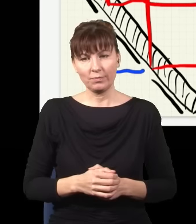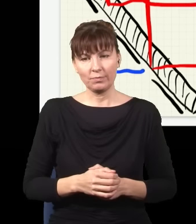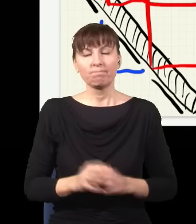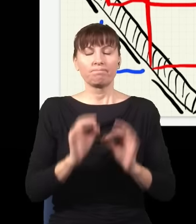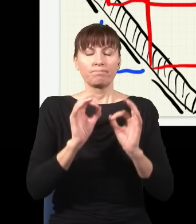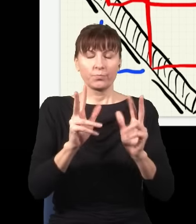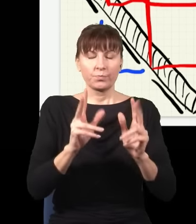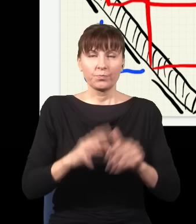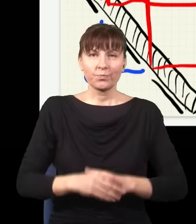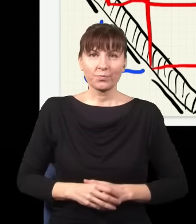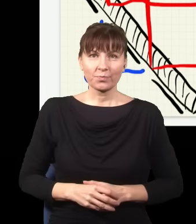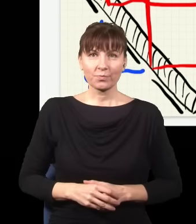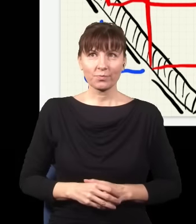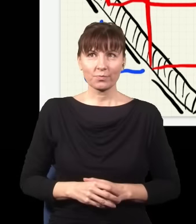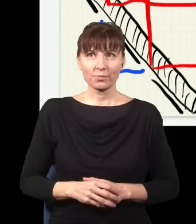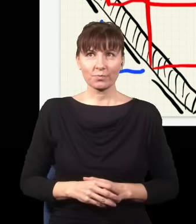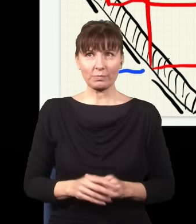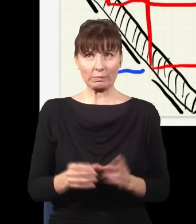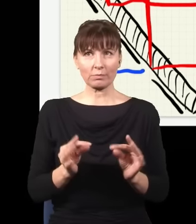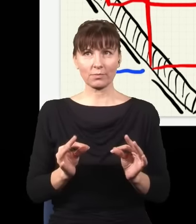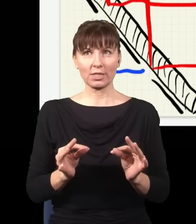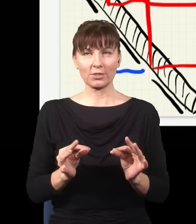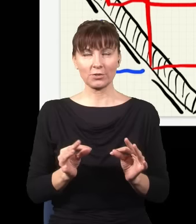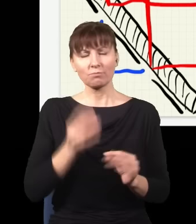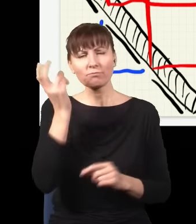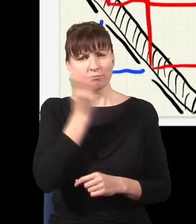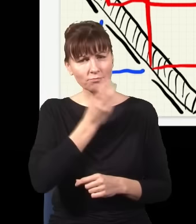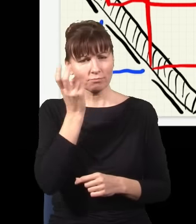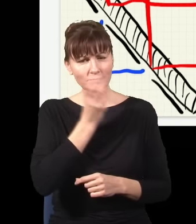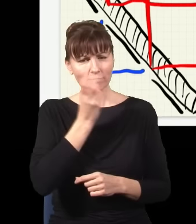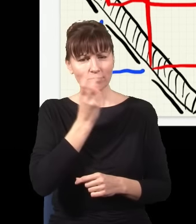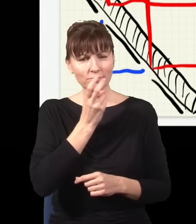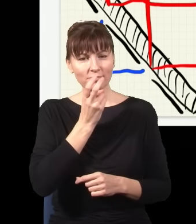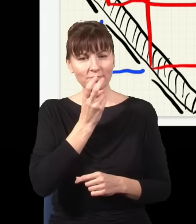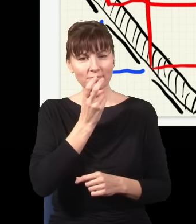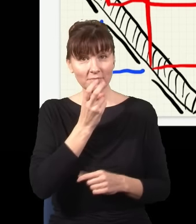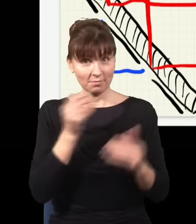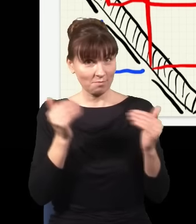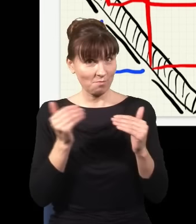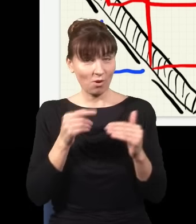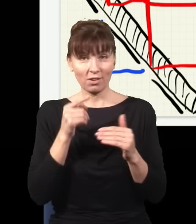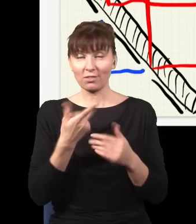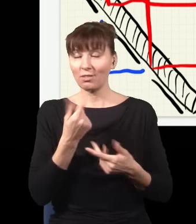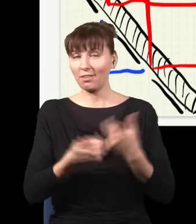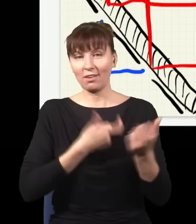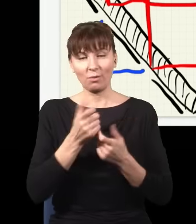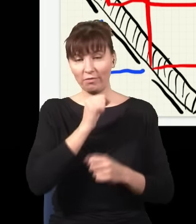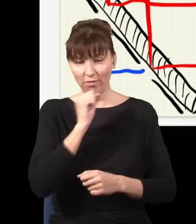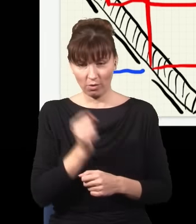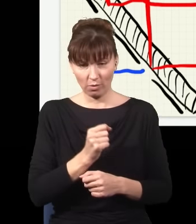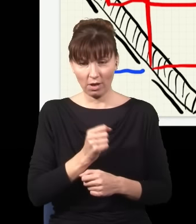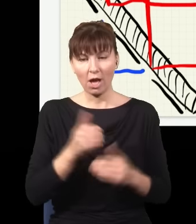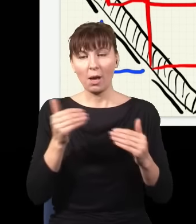Okej. Teraz tak, ciekawe jest to, że ja mogę tego pomiaru w ogóle nie robić, ja mogę te detektory w ogóle wyłączyć